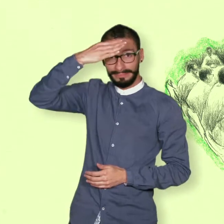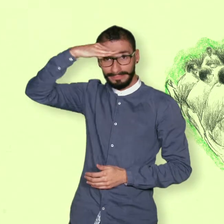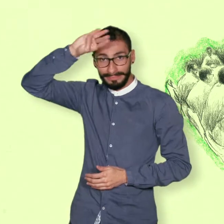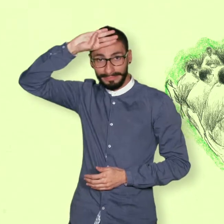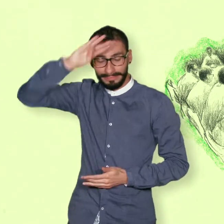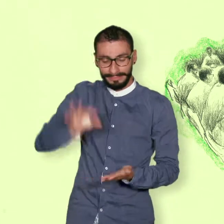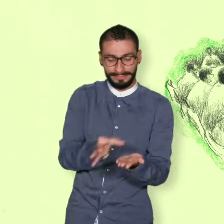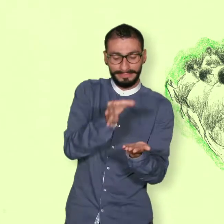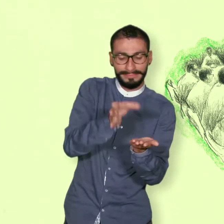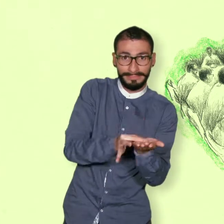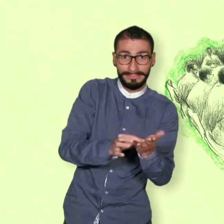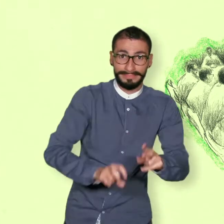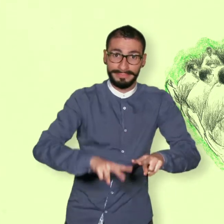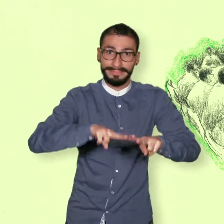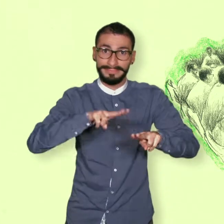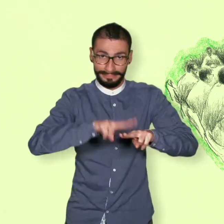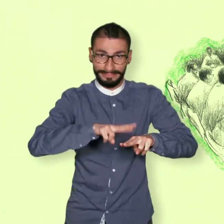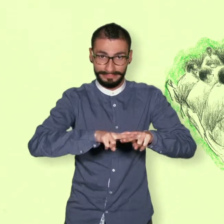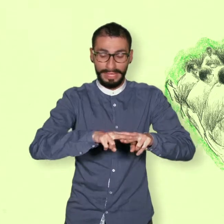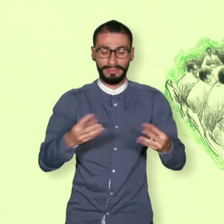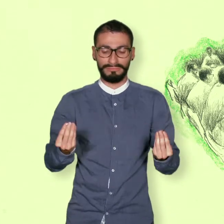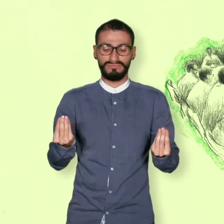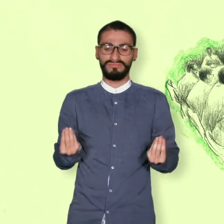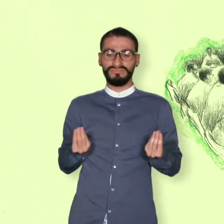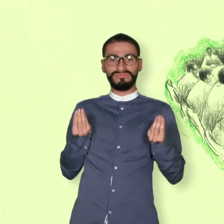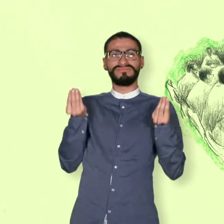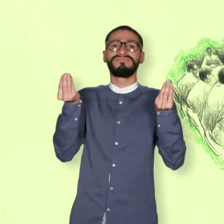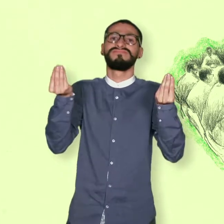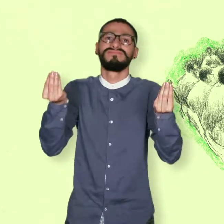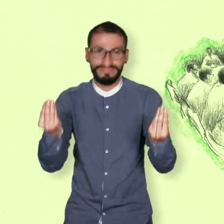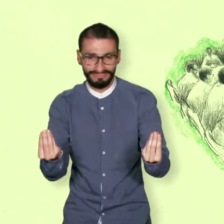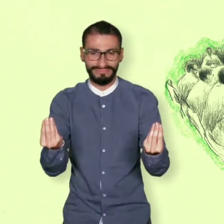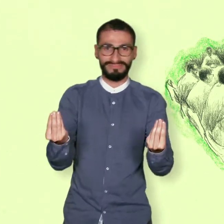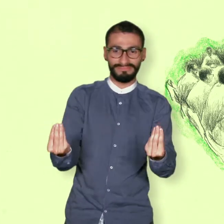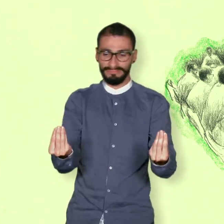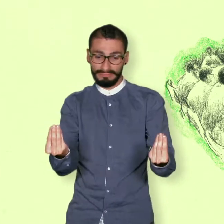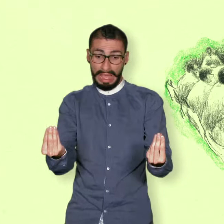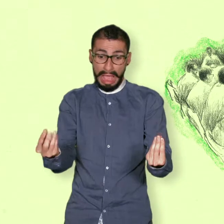Para poder hacer esas negociaciones fue necesario ponerse de acuerdo en una agenda,